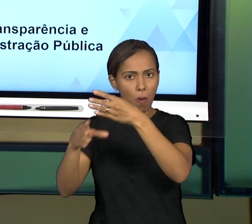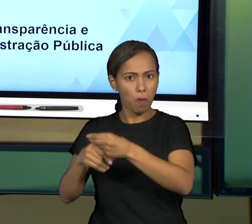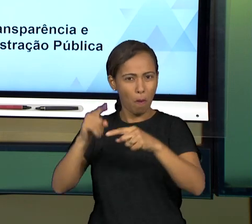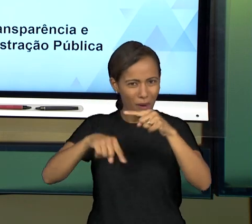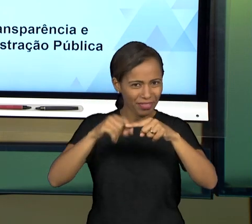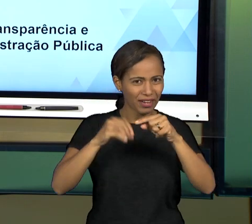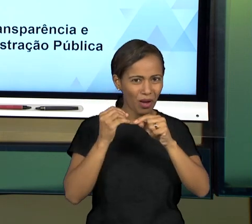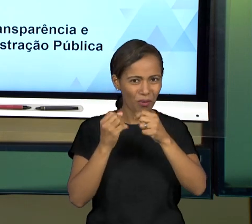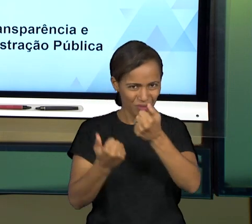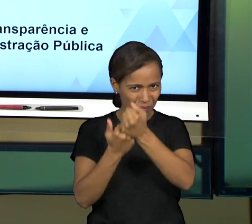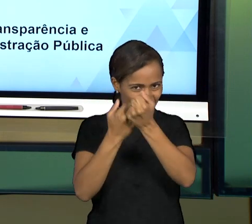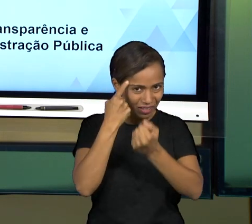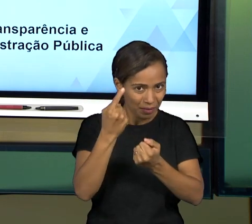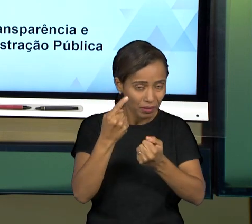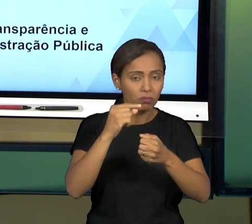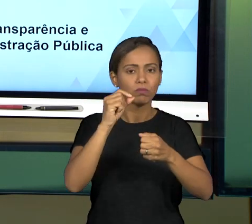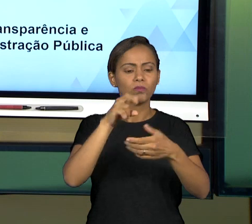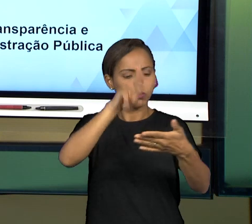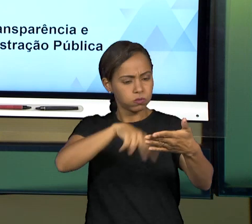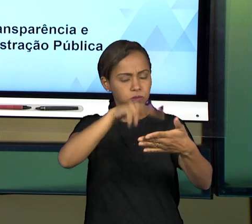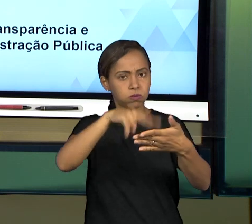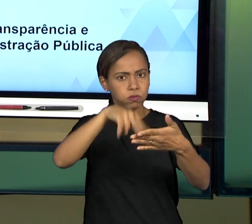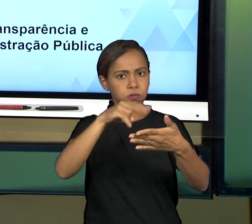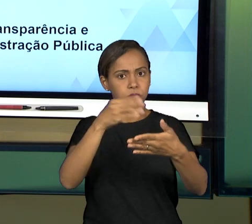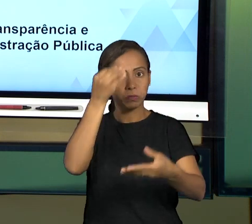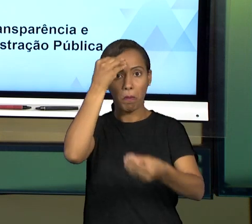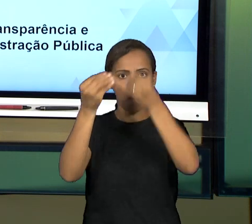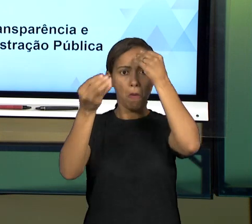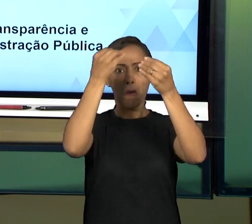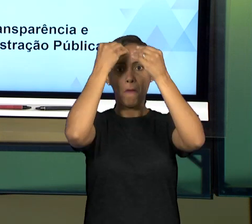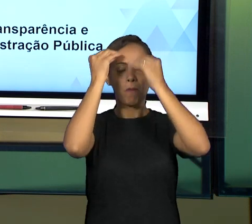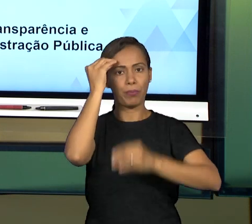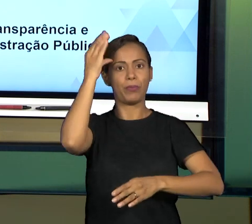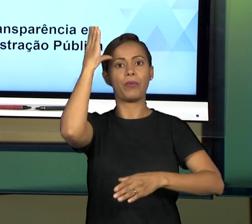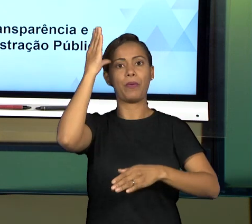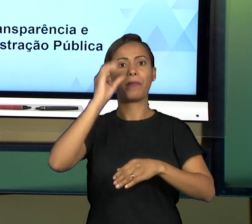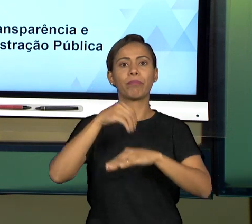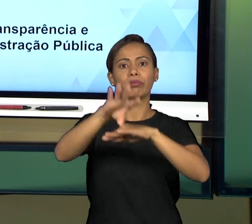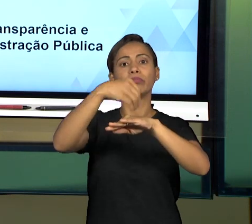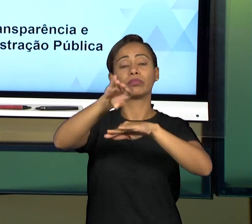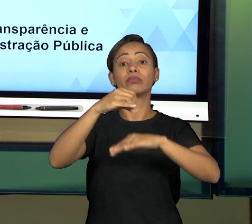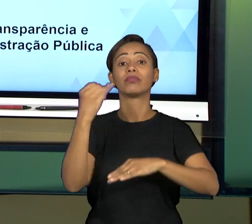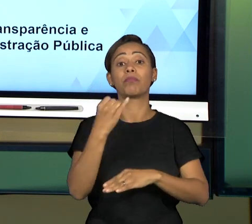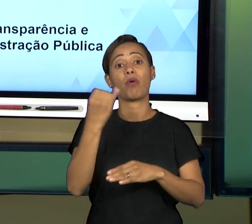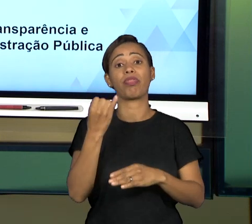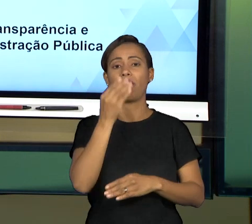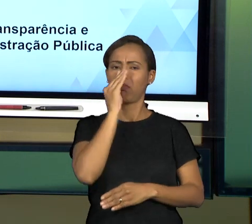NA NOSSA AULA E COM ISSO, EU ESPERO QUE VOCÊ